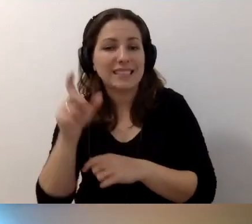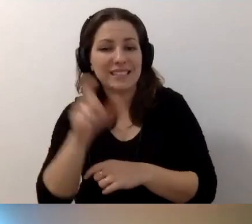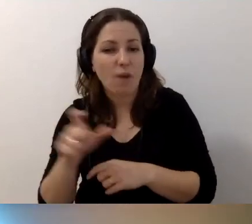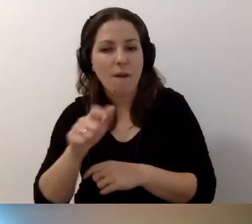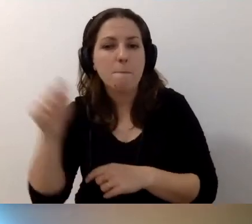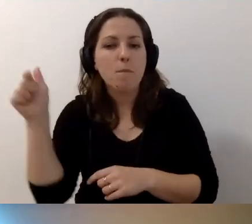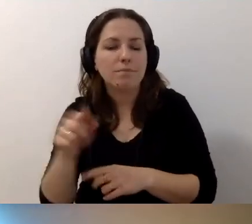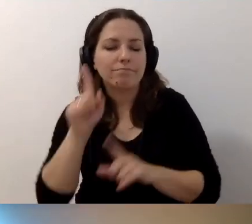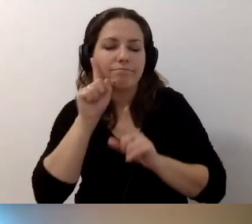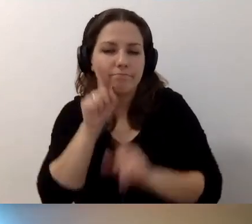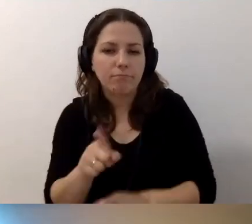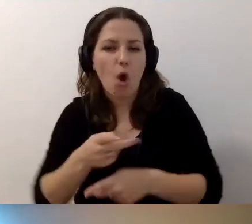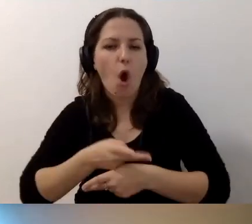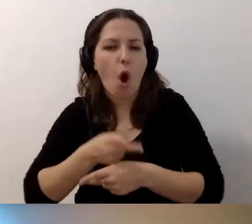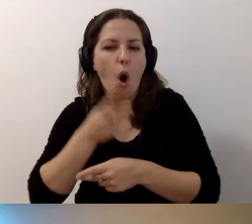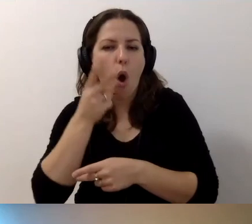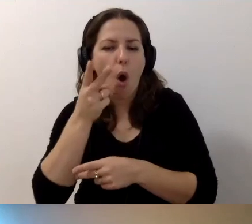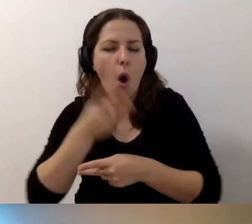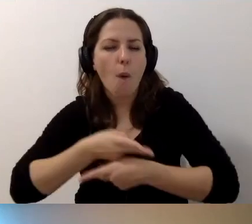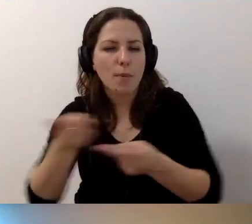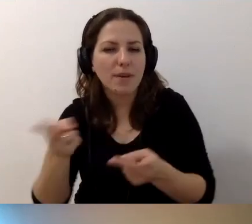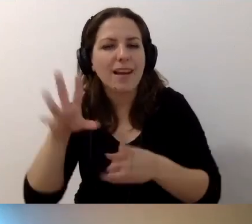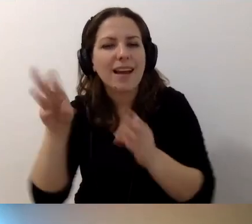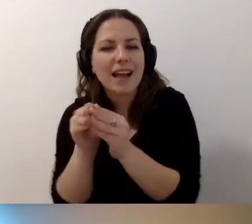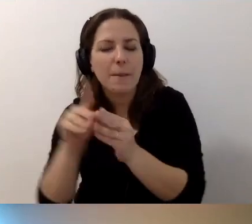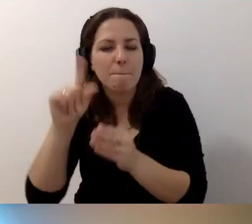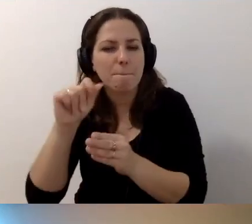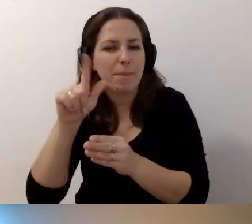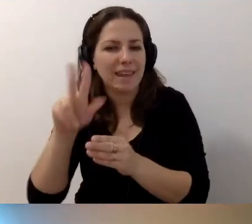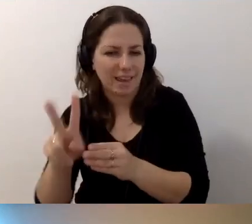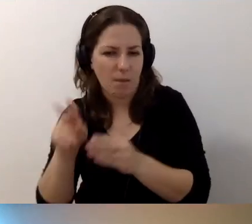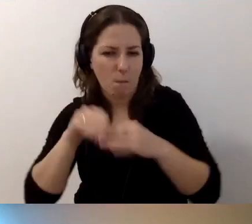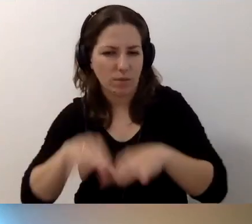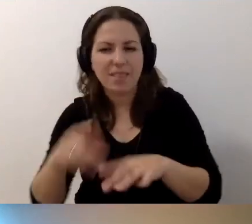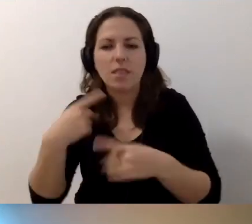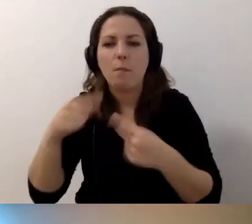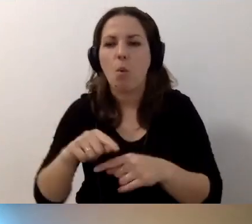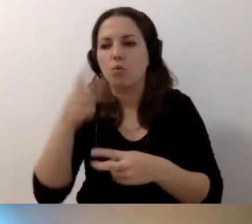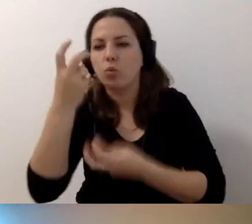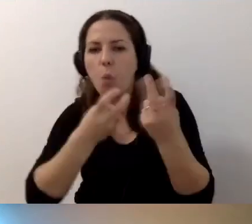musi być naprawdę opublikowany razem z plikiem multimedialnym. Żeby nie trzeba było szukać, przepinać się.